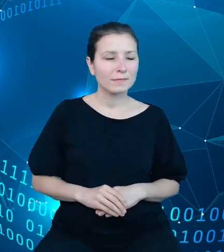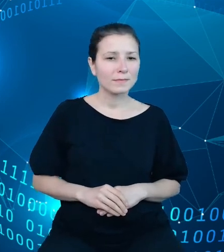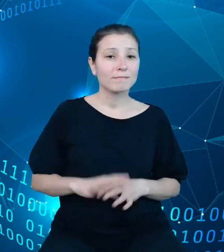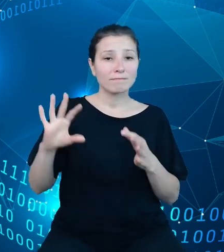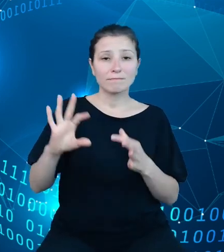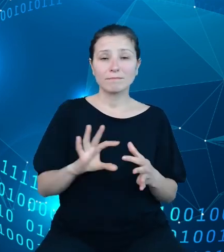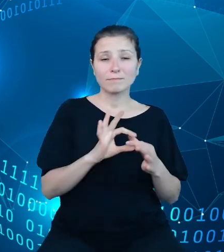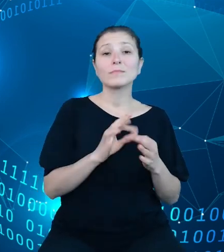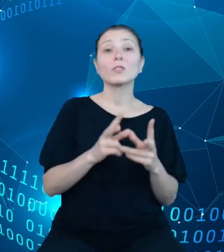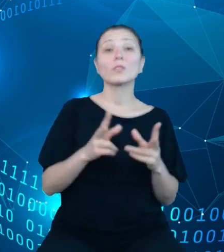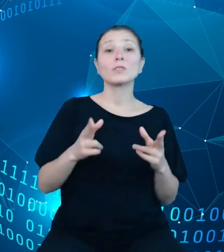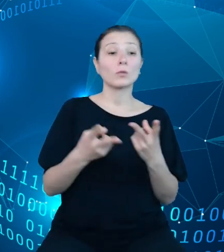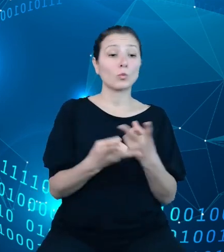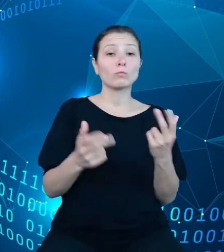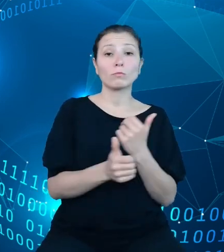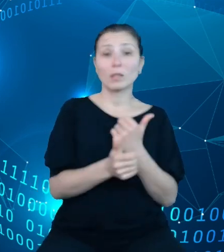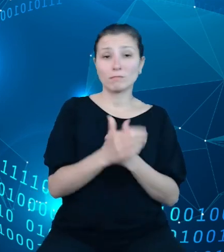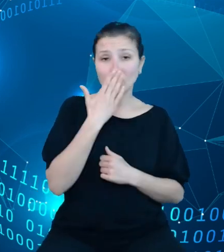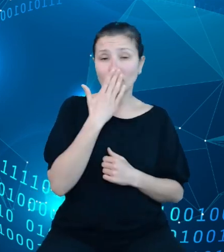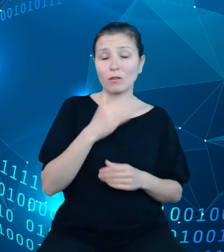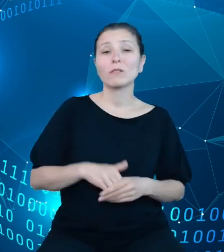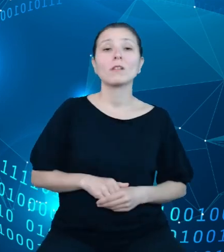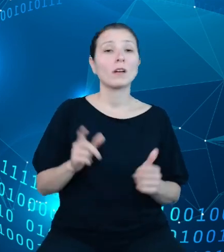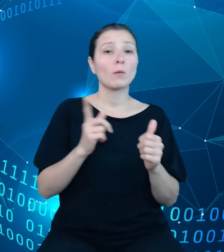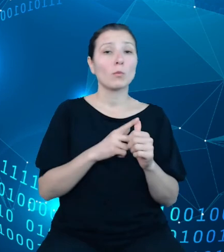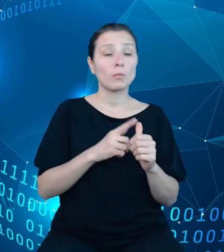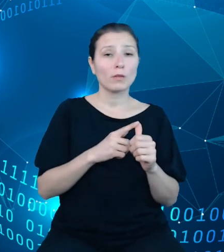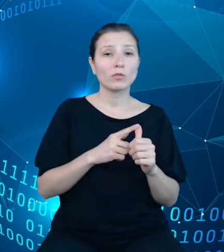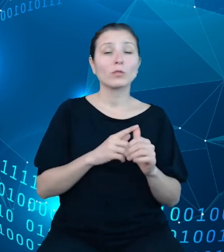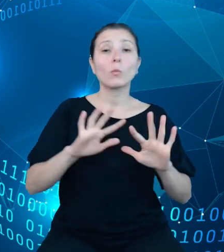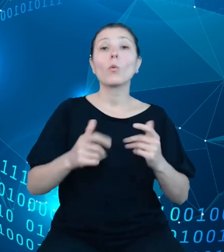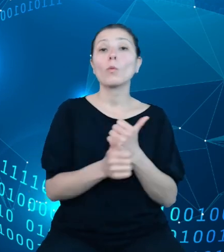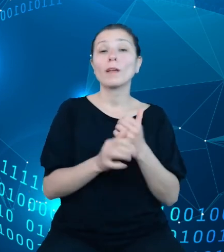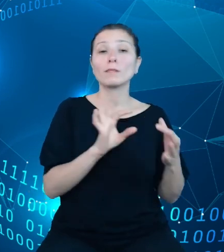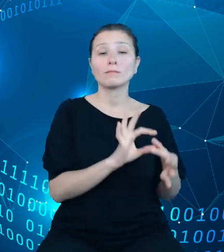udostępnianych danych. W pierwszej kolejności są to dane dotyczące ustaw budżetowych,